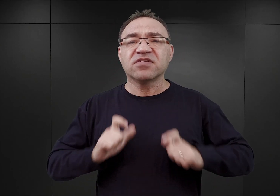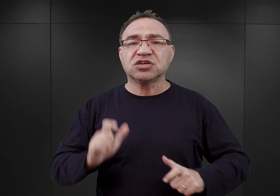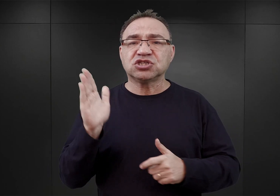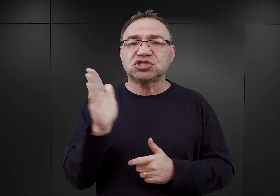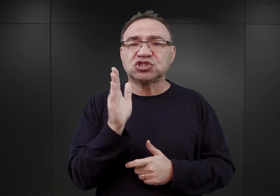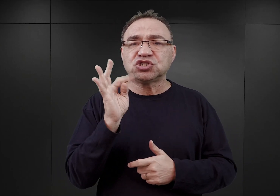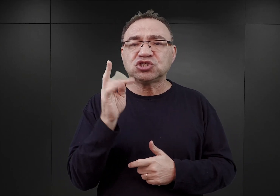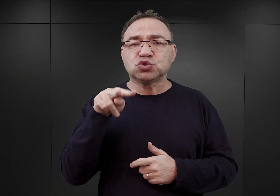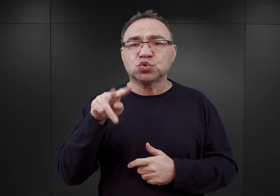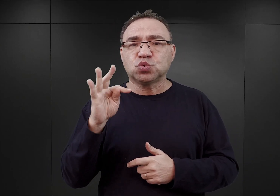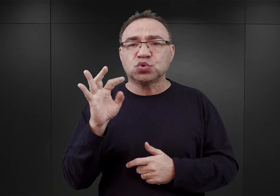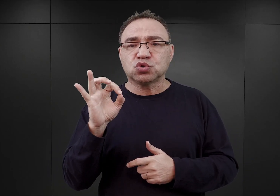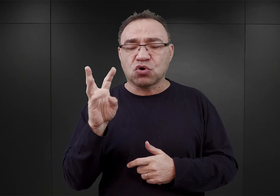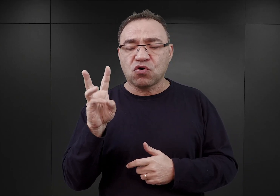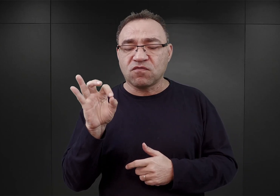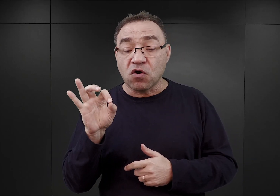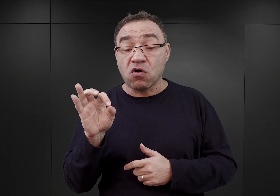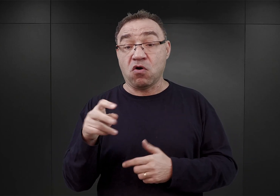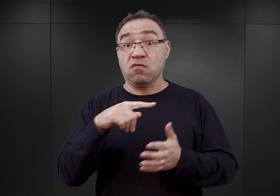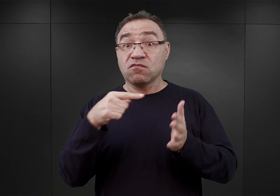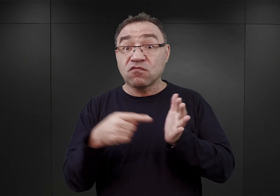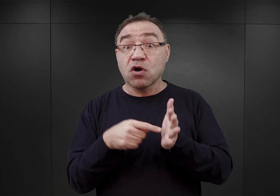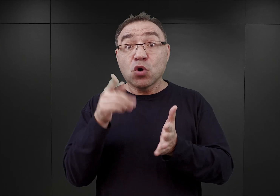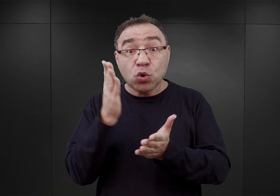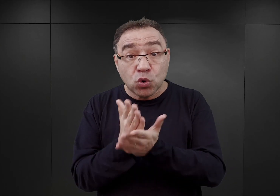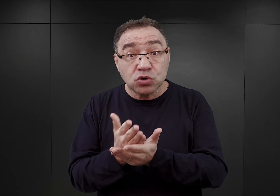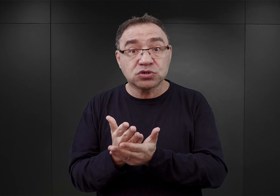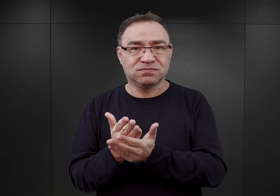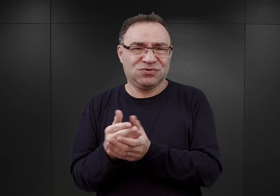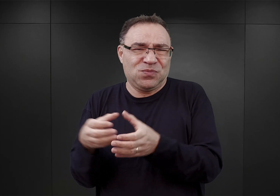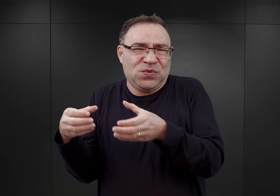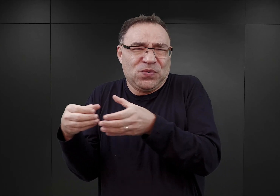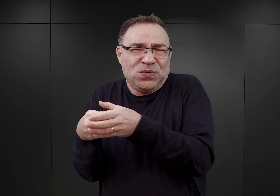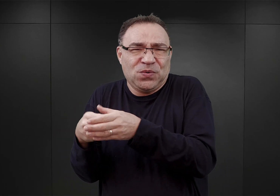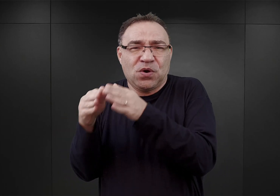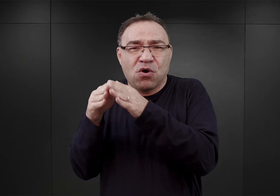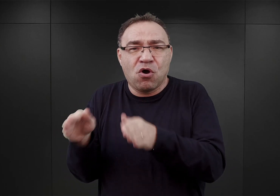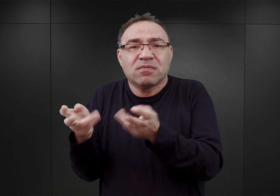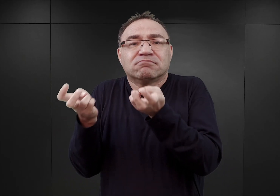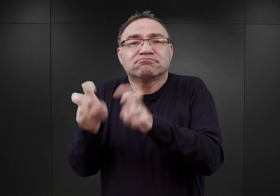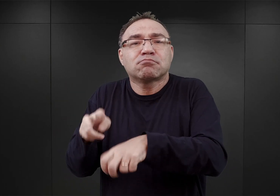w której to znajdował się już nieduży obóz utworzony przez tamtejszą policję.